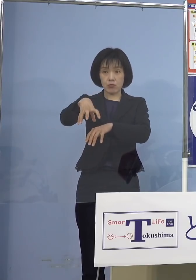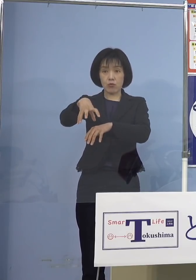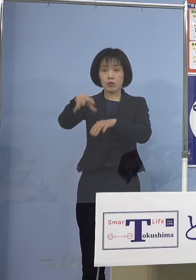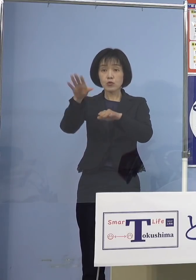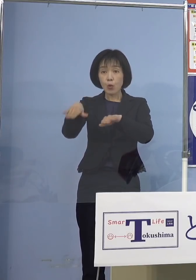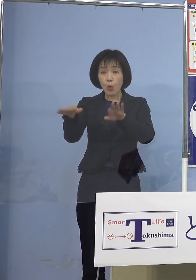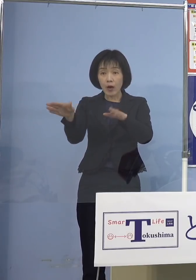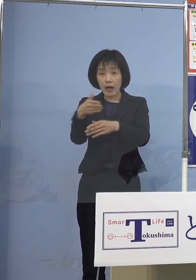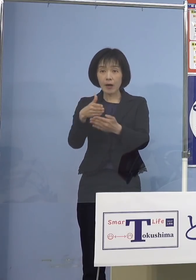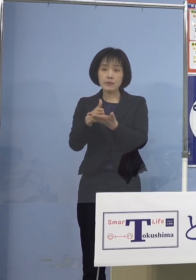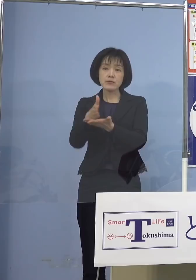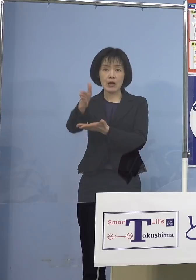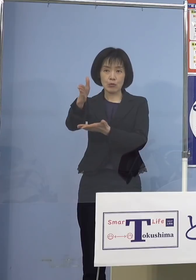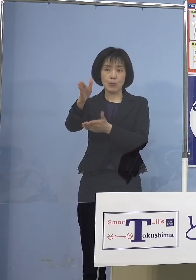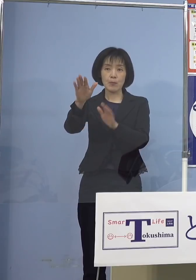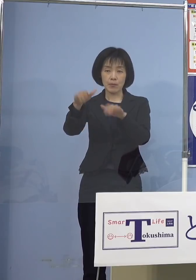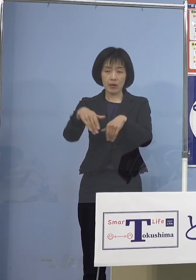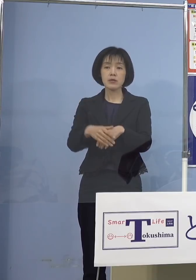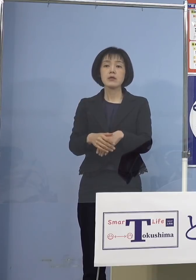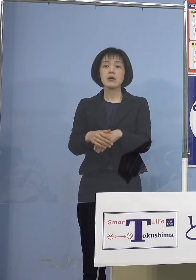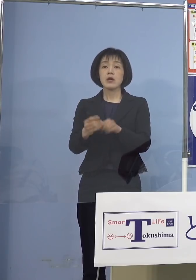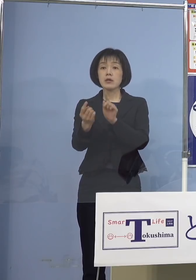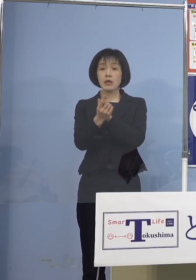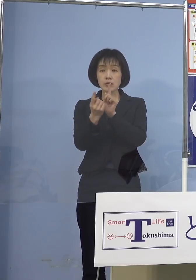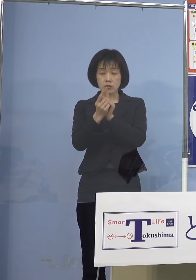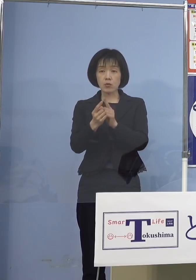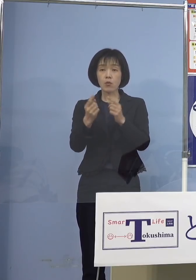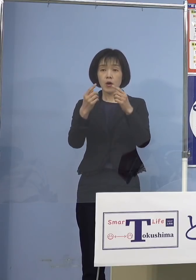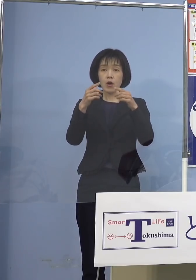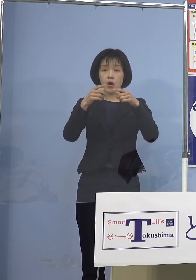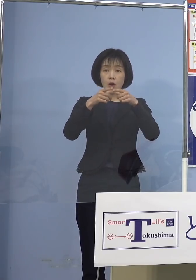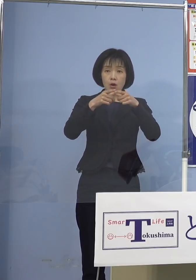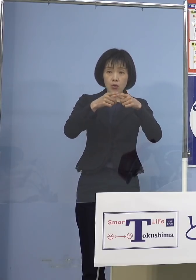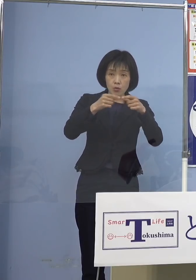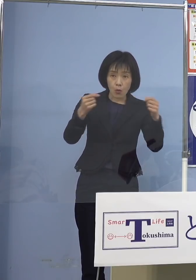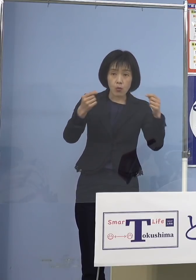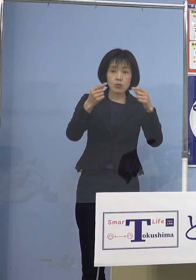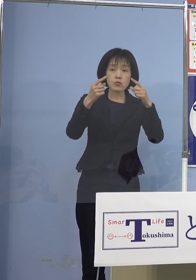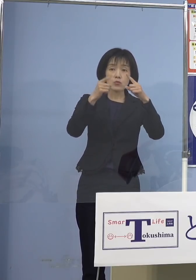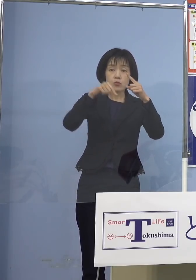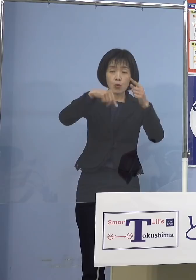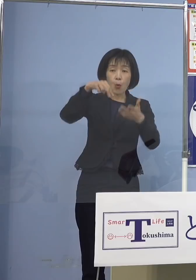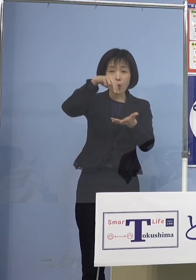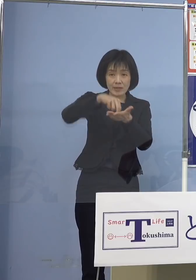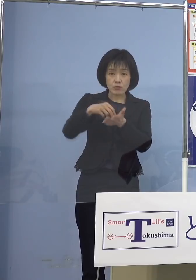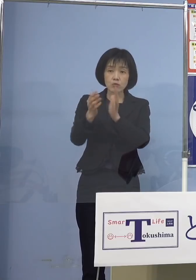対象となるのは国公立、私立の幼稚園 小学校の教職員など